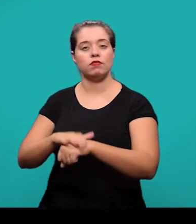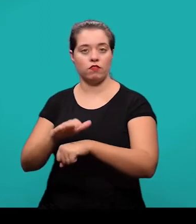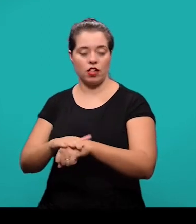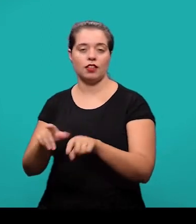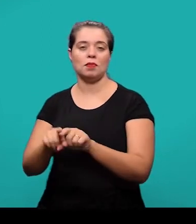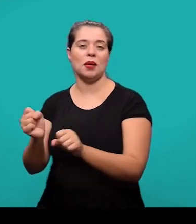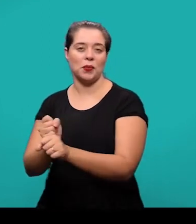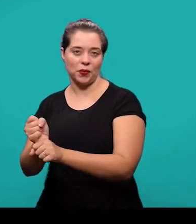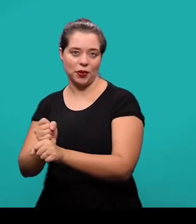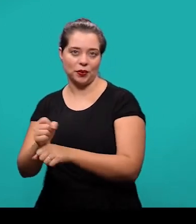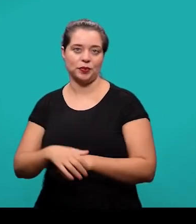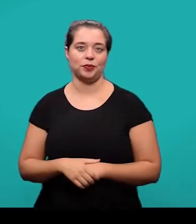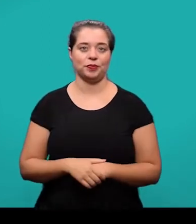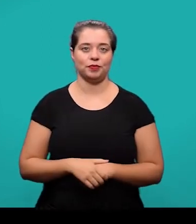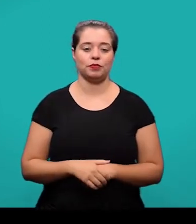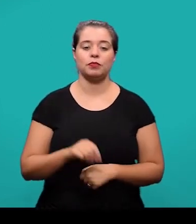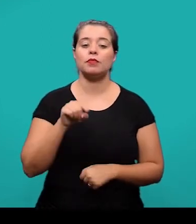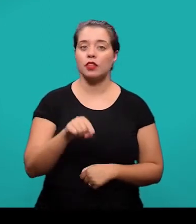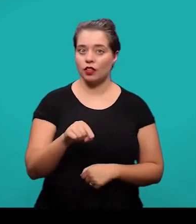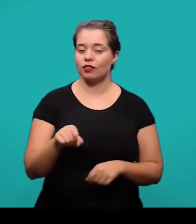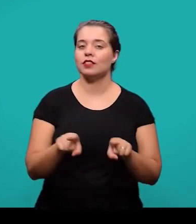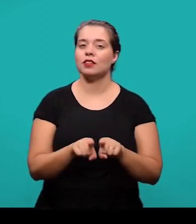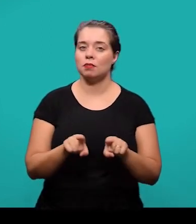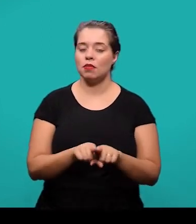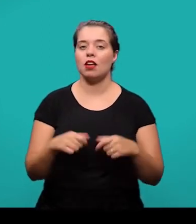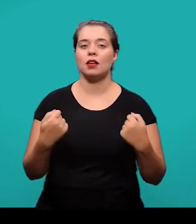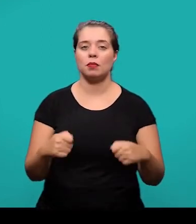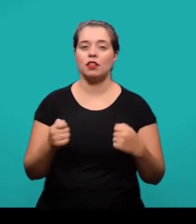As ilustrações devem ser citadas e inseridas o mais próximo possível